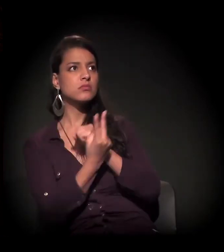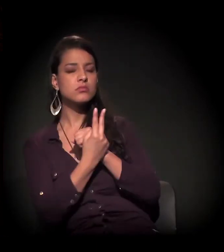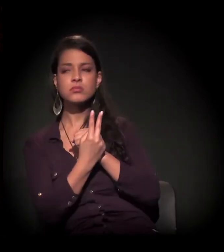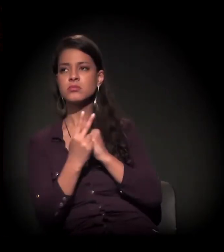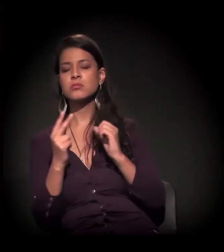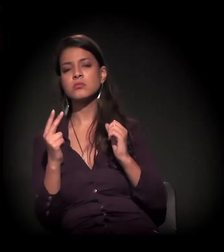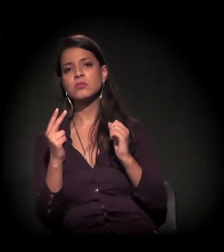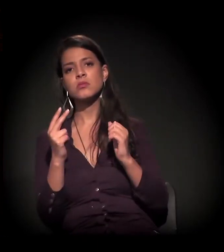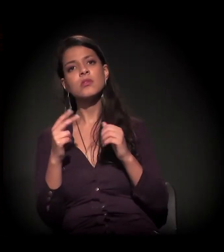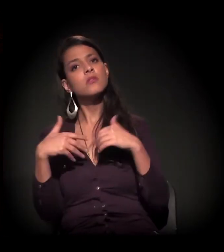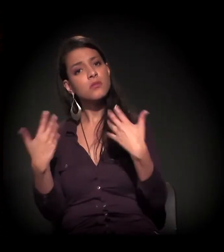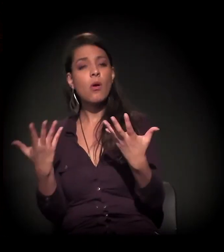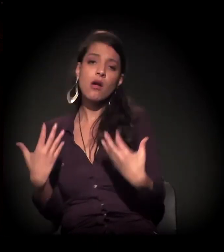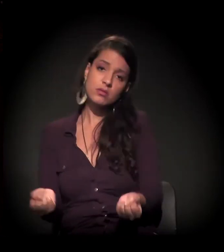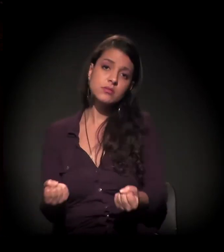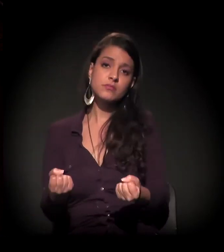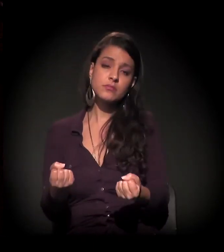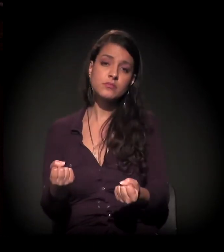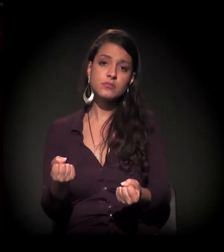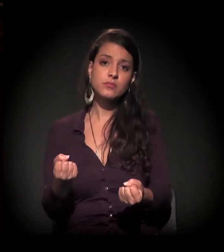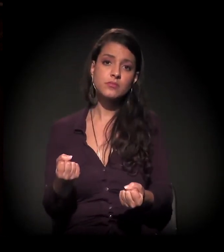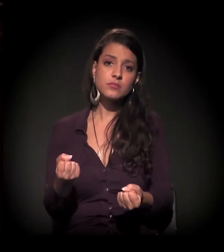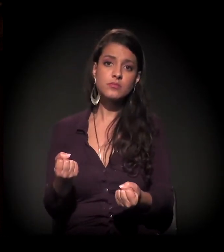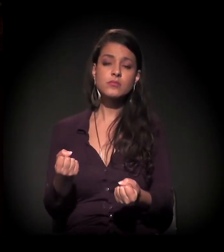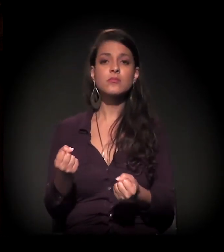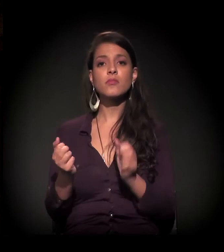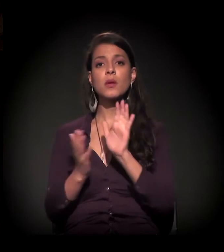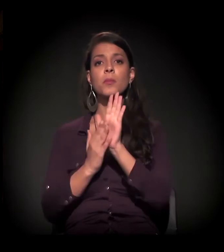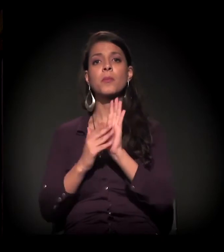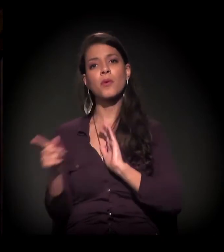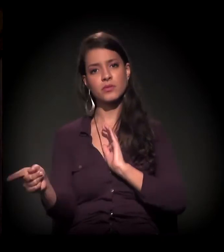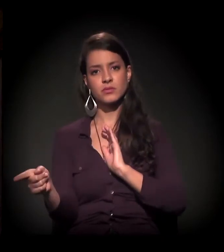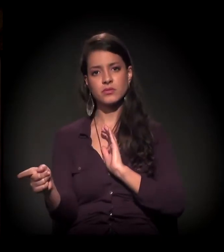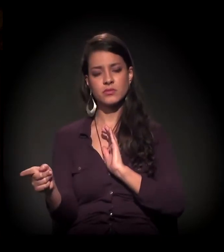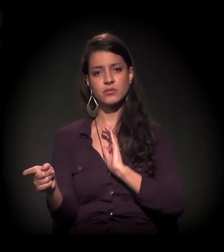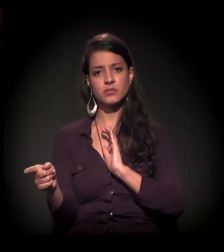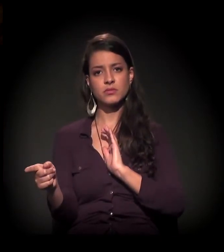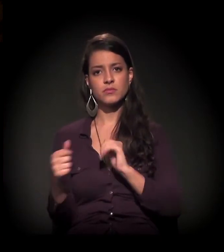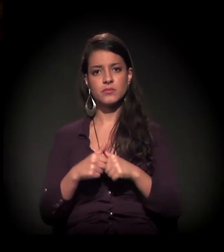Ele não tinha para onde ir, então aceitou essa proposta.